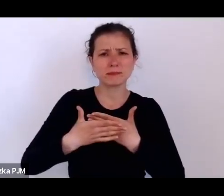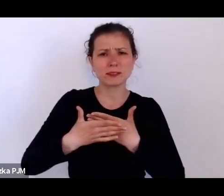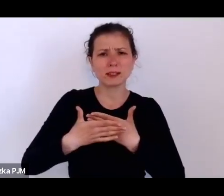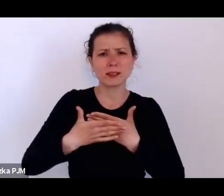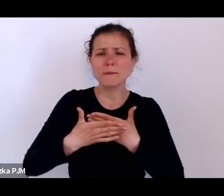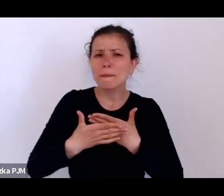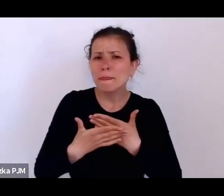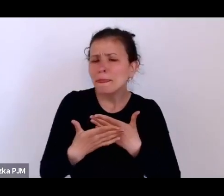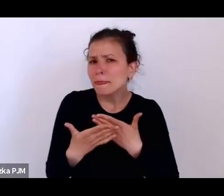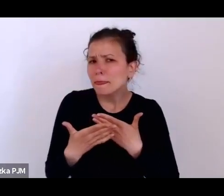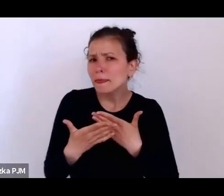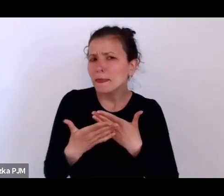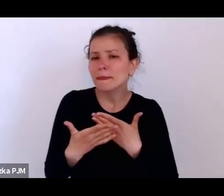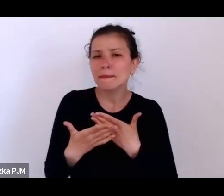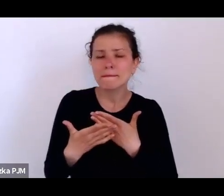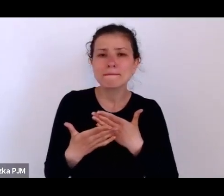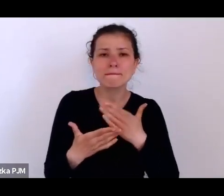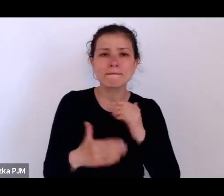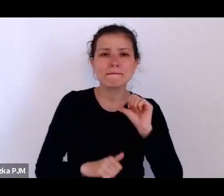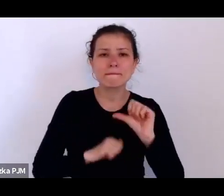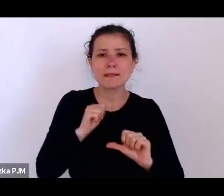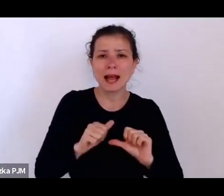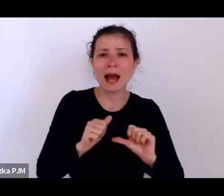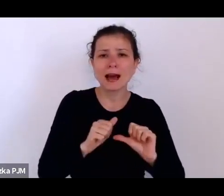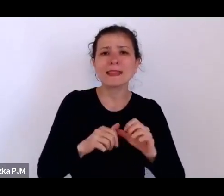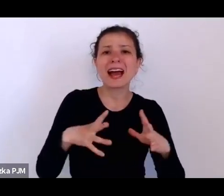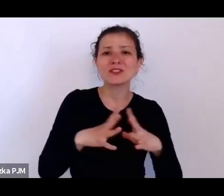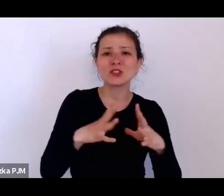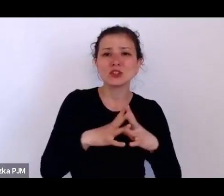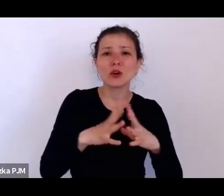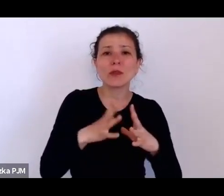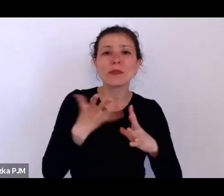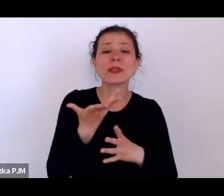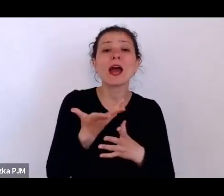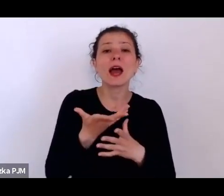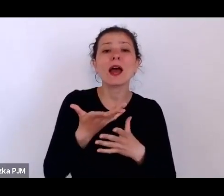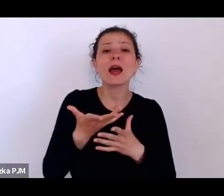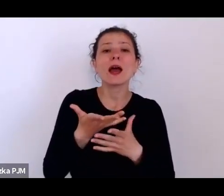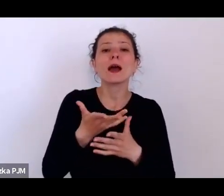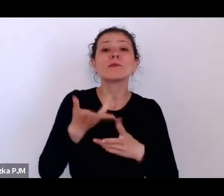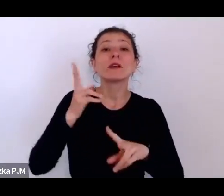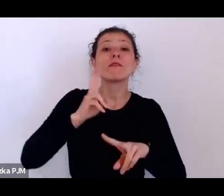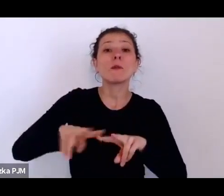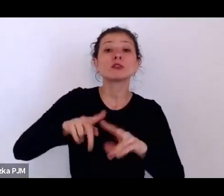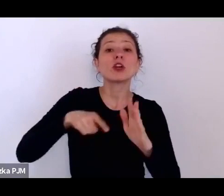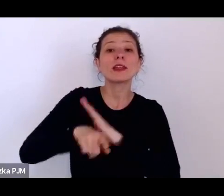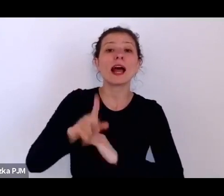wyposażali szpital w Baranowiczach i w ogóle pomagali tworzyć służbę zdrowia